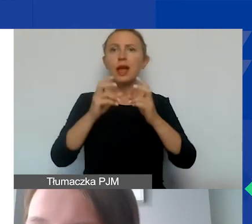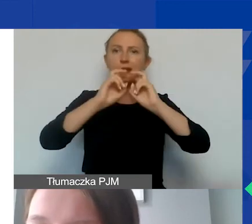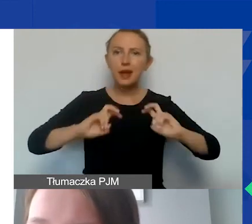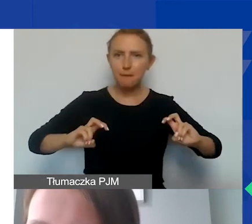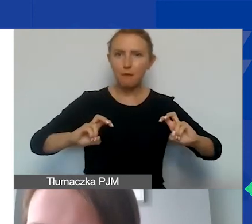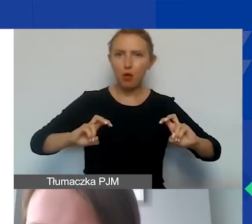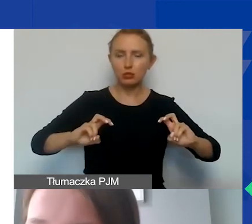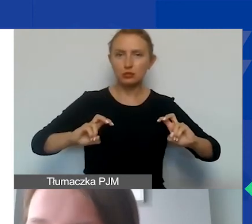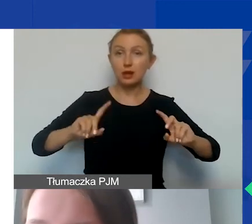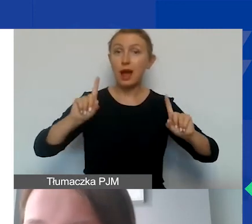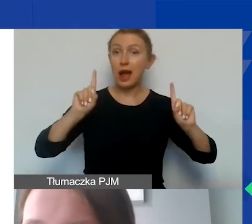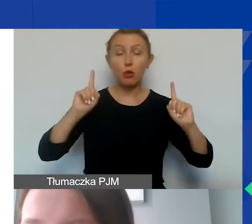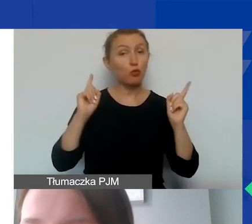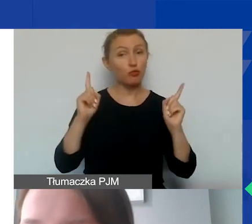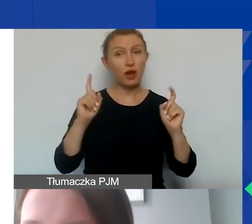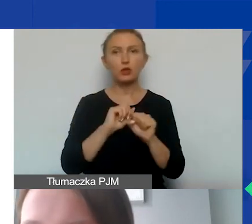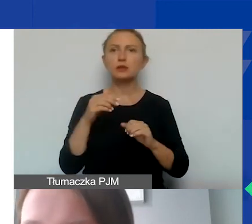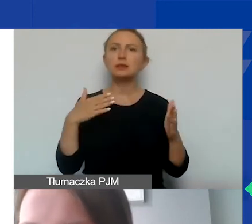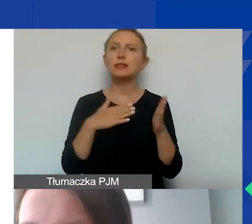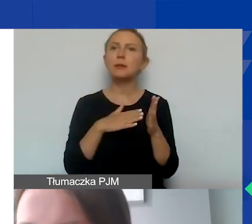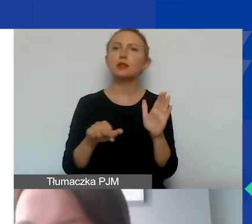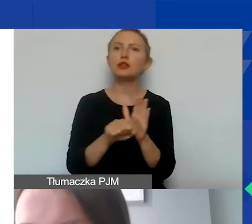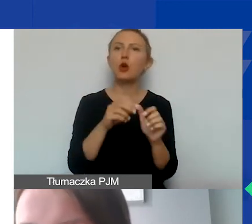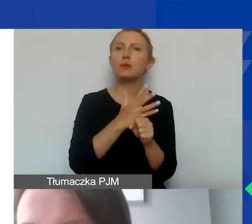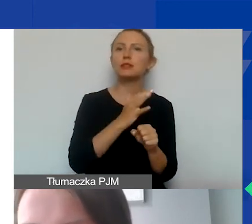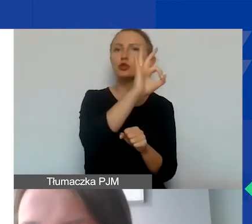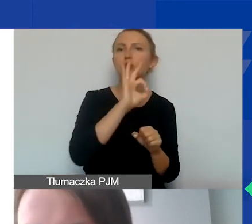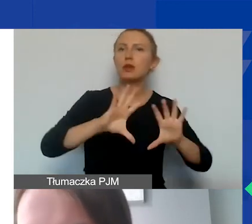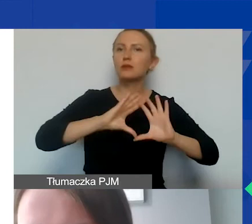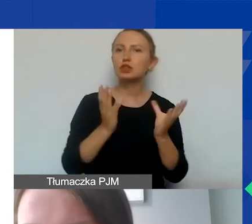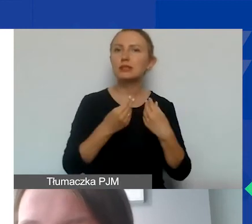przy czym, uwaga, mamy tutaj limit do 50% wszystkich kwalifikowanych kosztów.